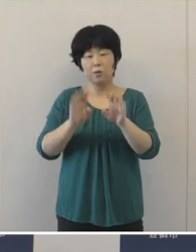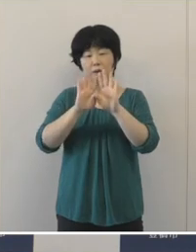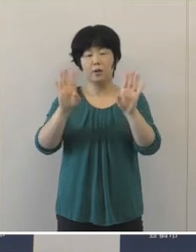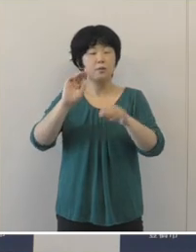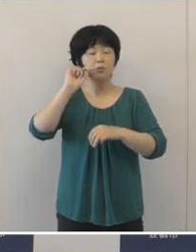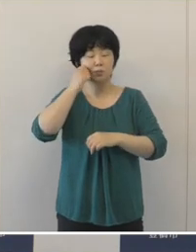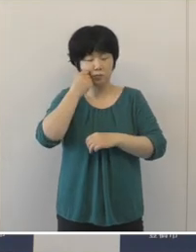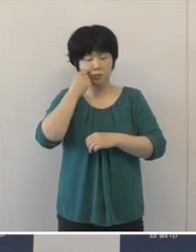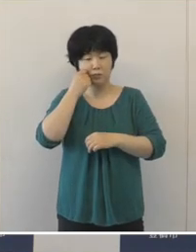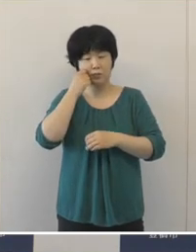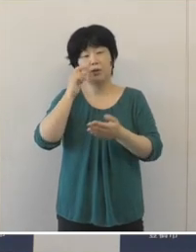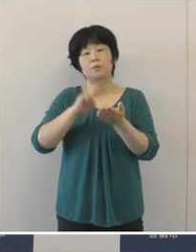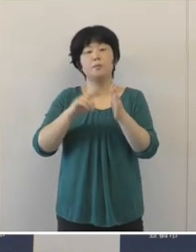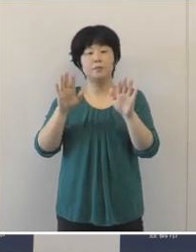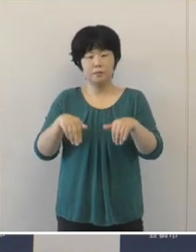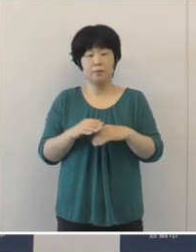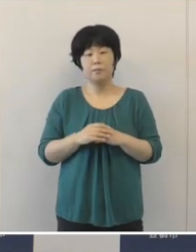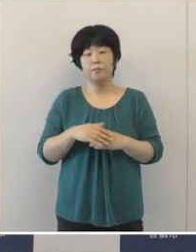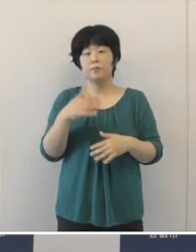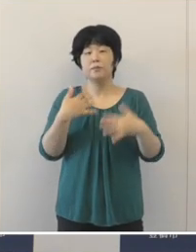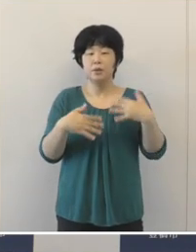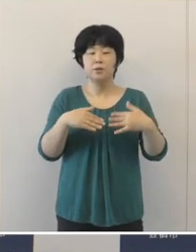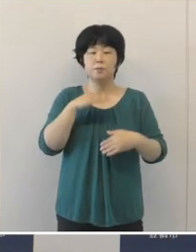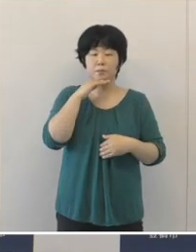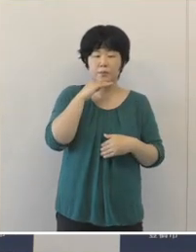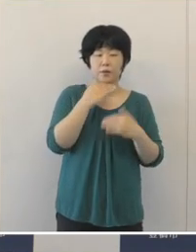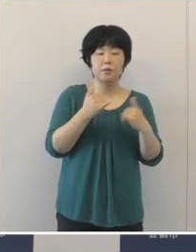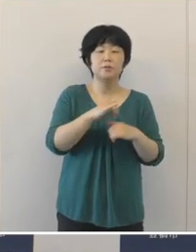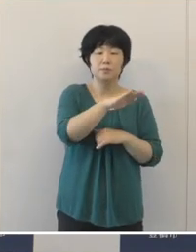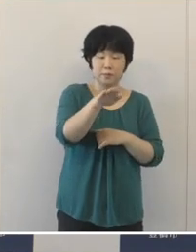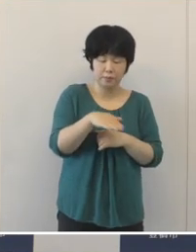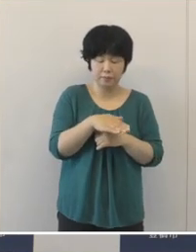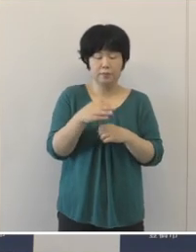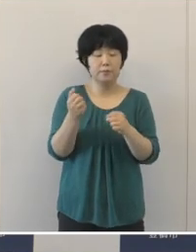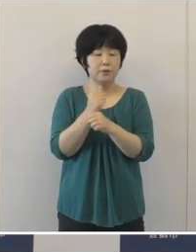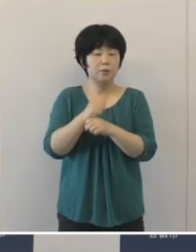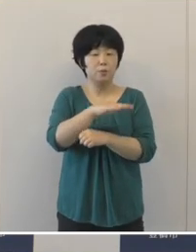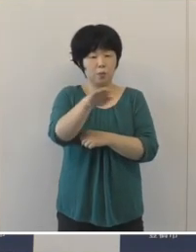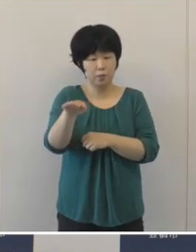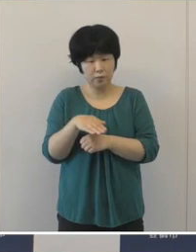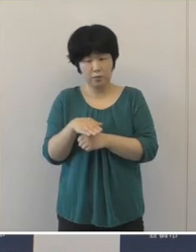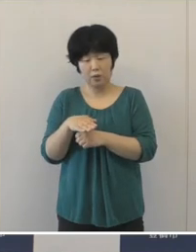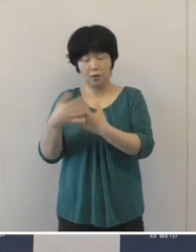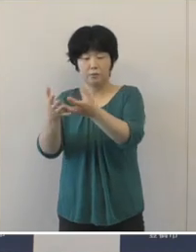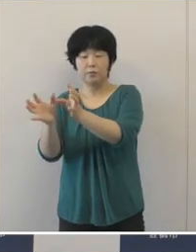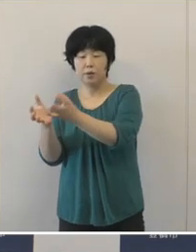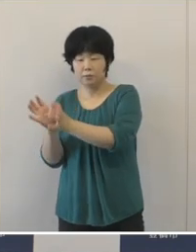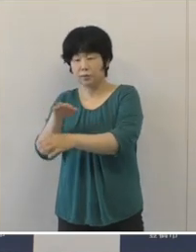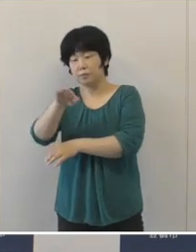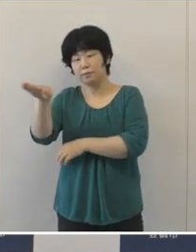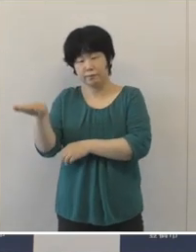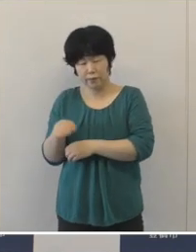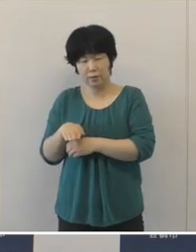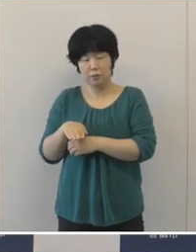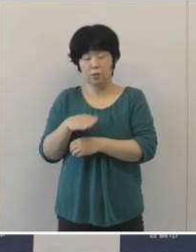楽しみにしていただいておりました市民、そして事業者各団体の皆様には、